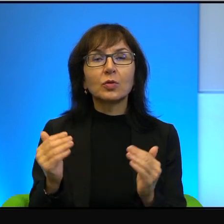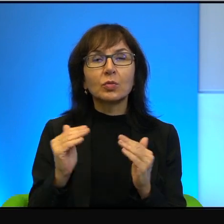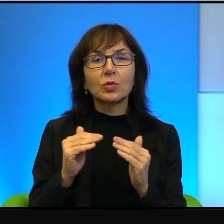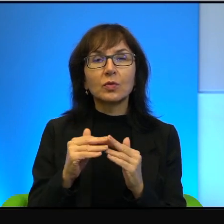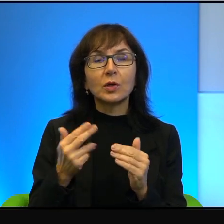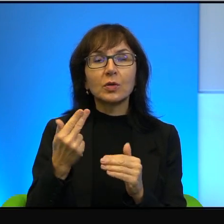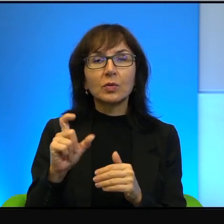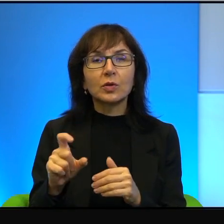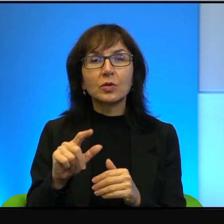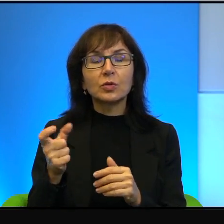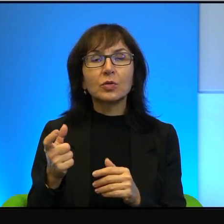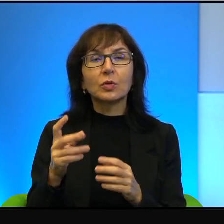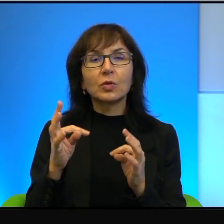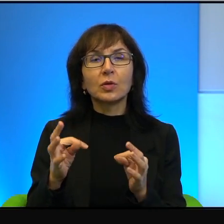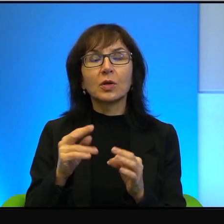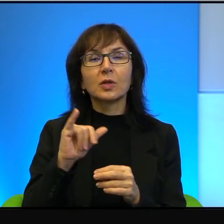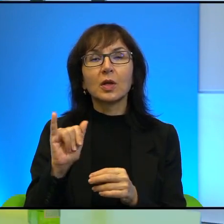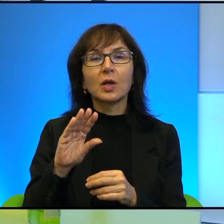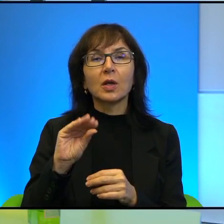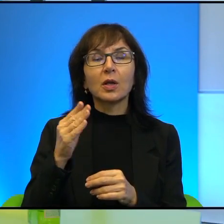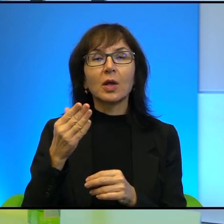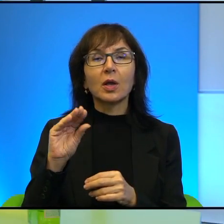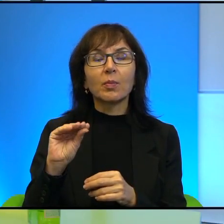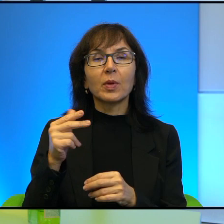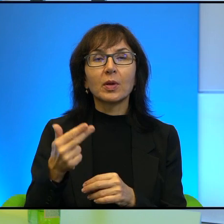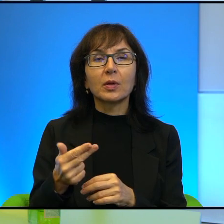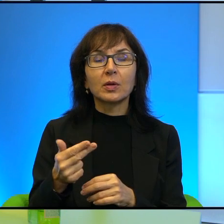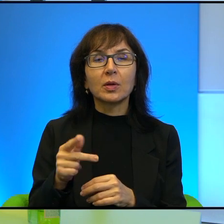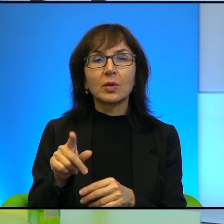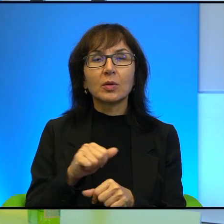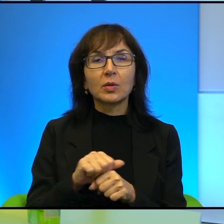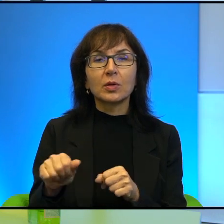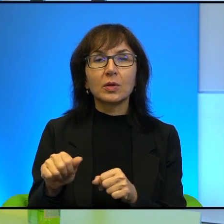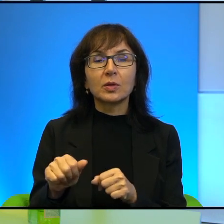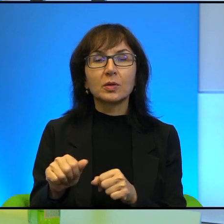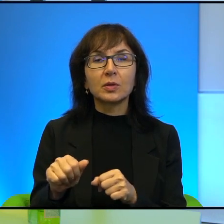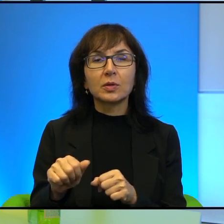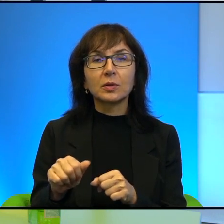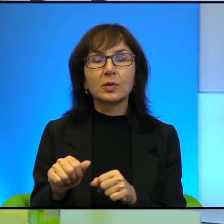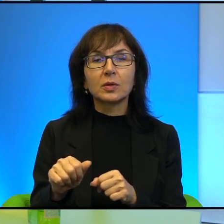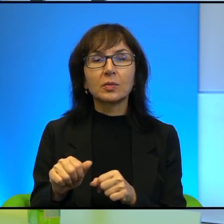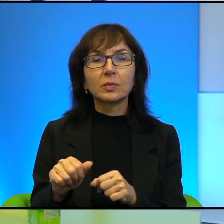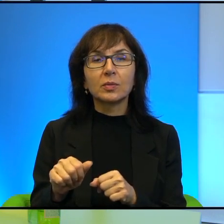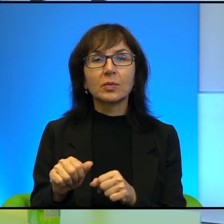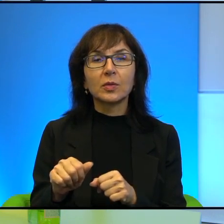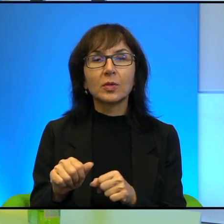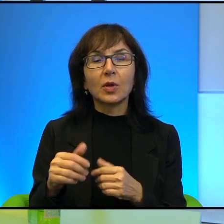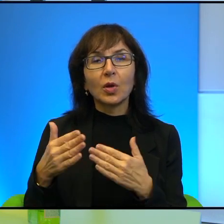to jest takie no prawie niezauważalne.